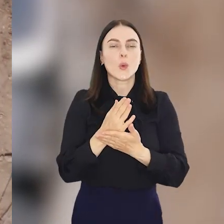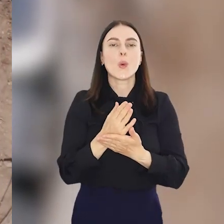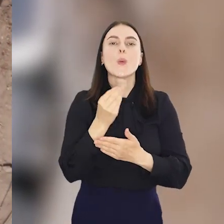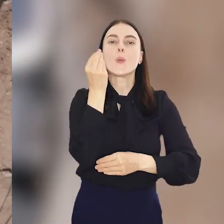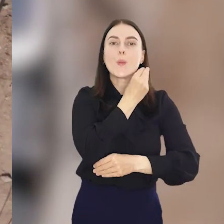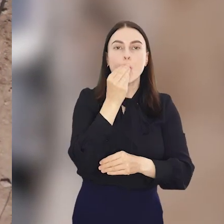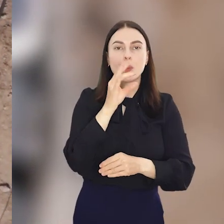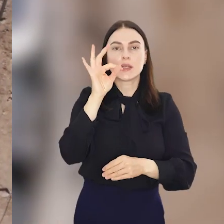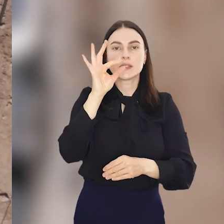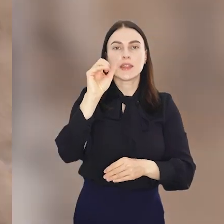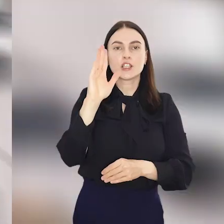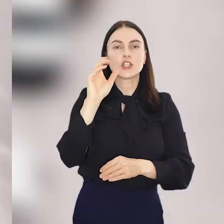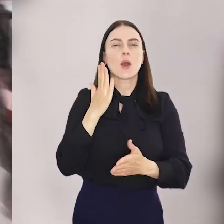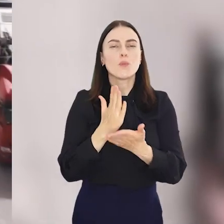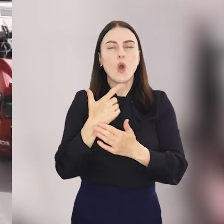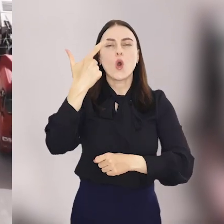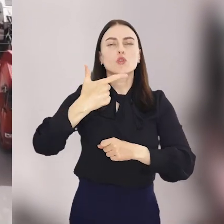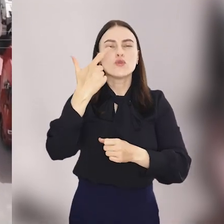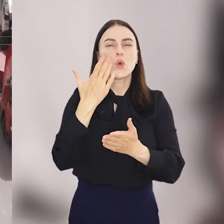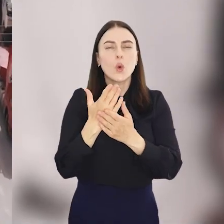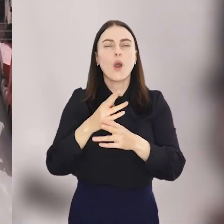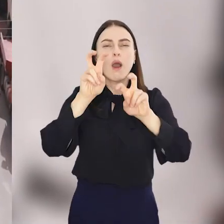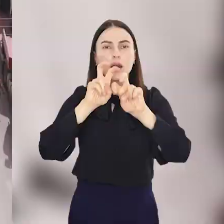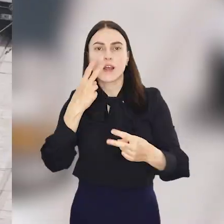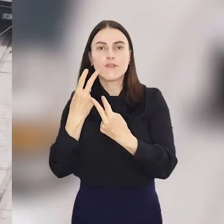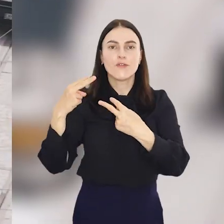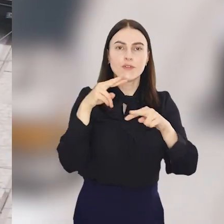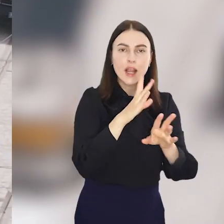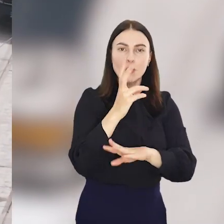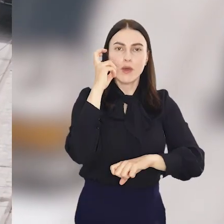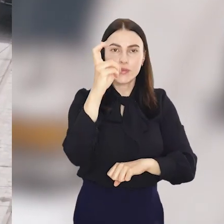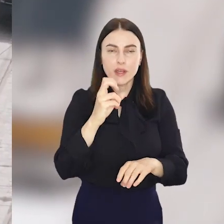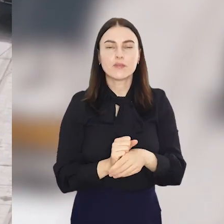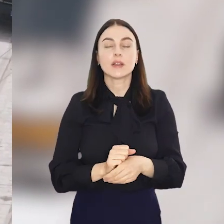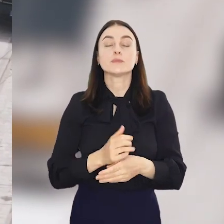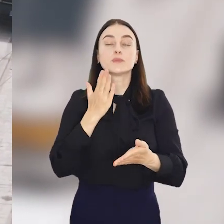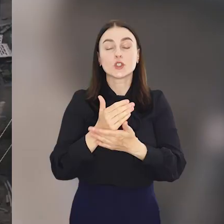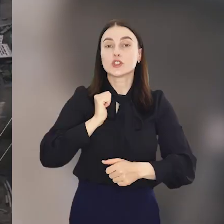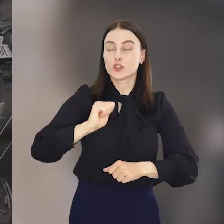Pomorską i Staszica po prawie dwuletnim remoncie wracają tramwaje, więc czeka